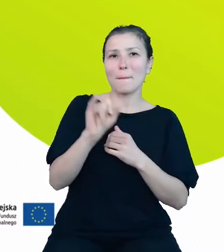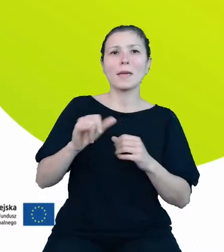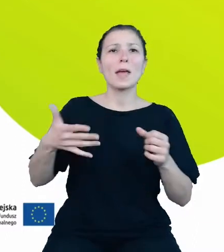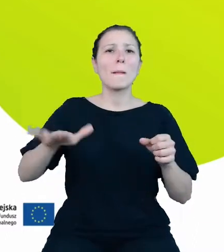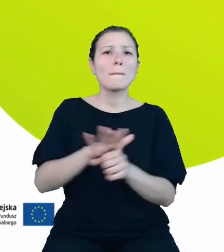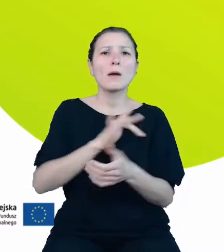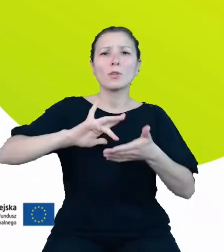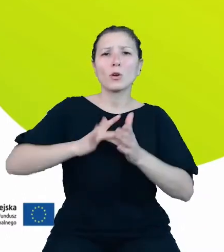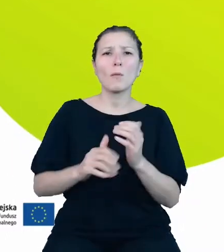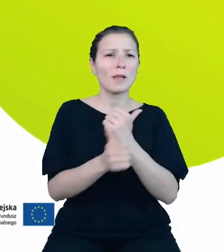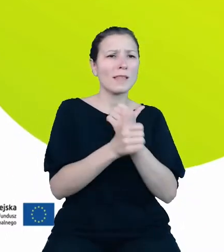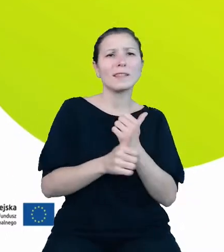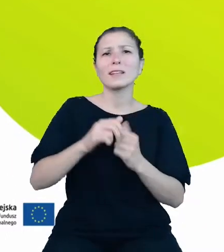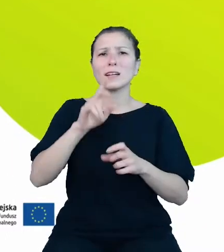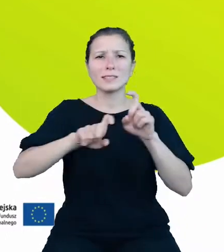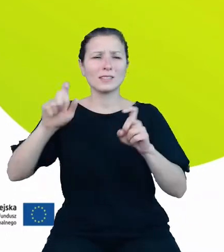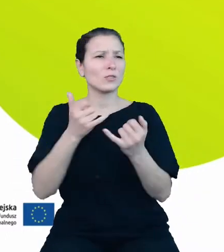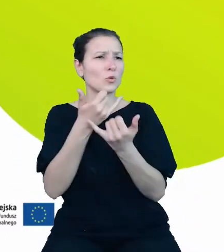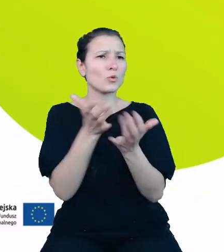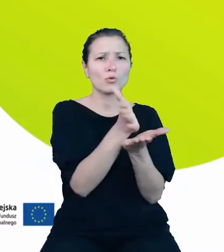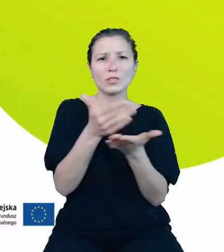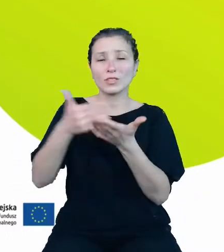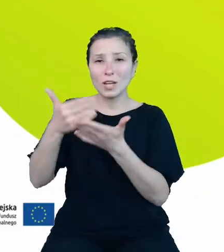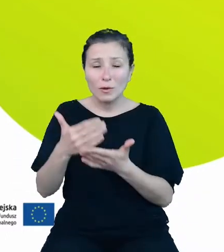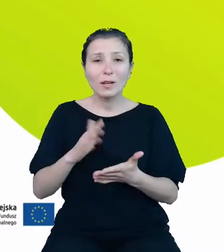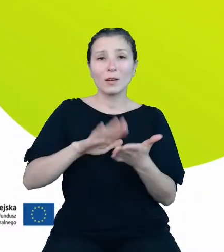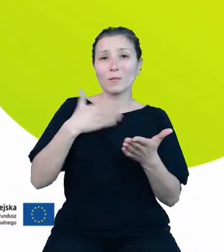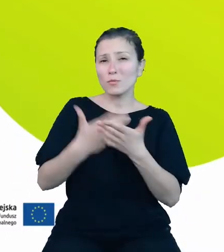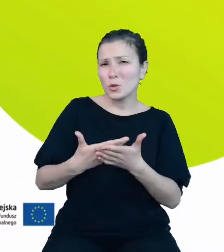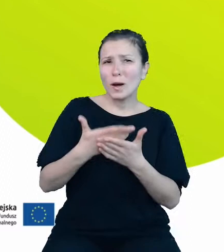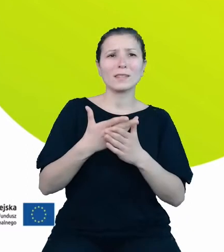dziedzin. Przykładem bogactwa zasobów, nad którym pracujemy, może być ten